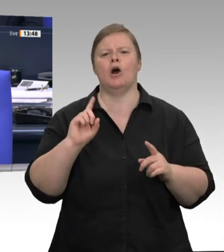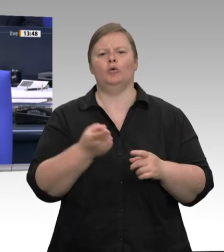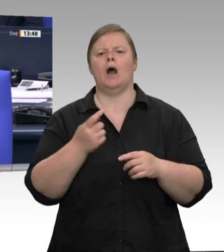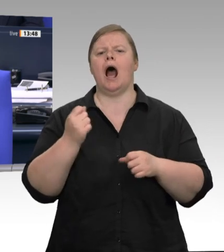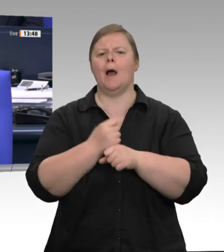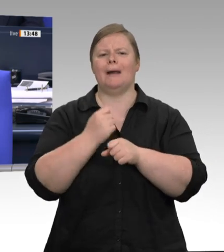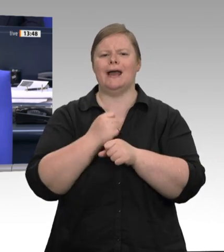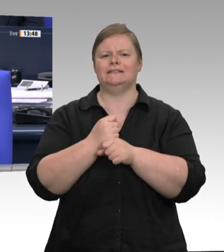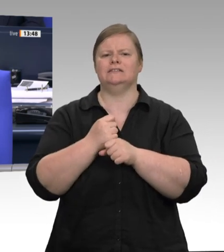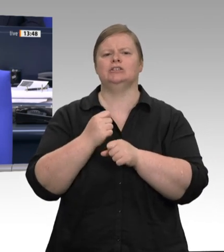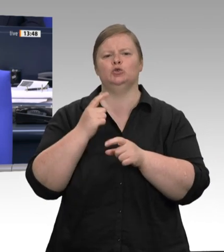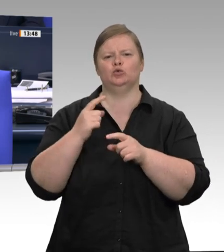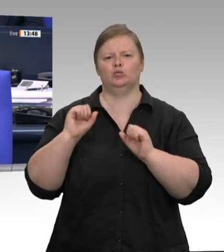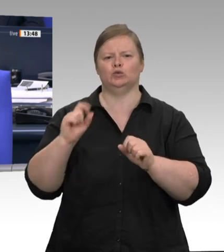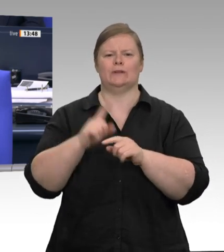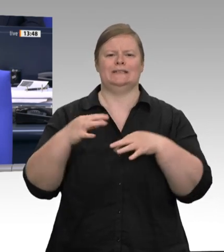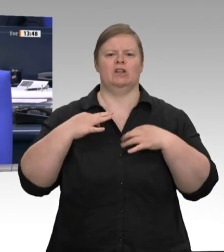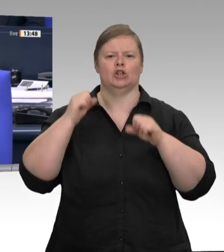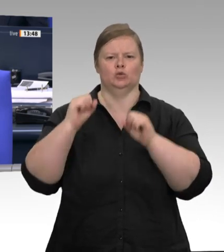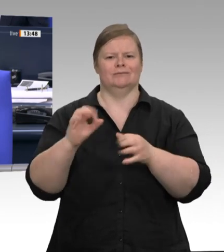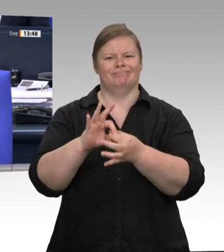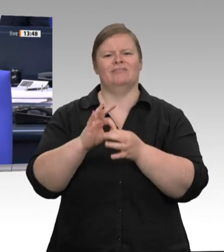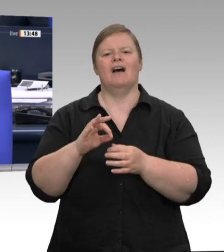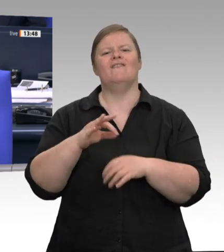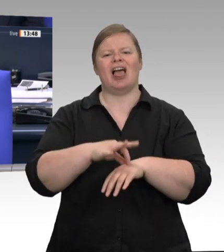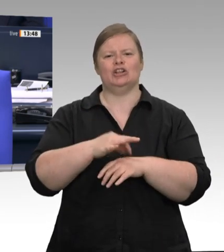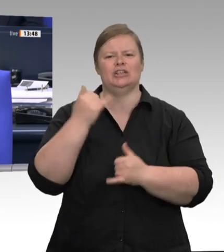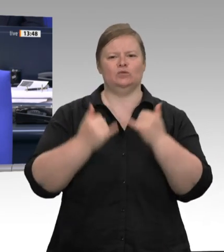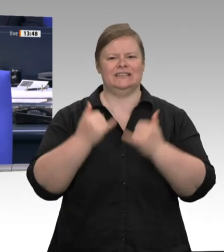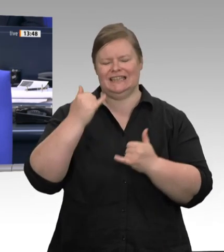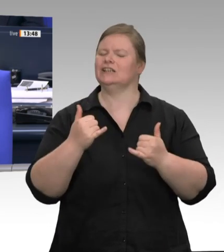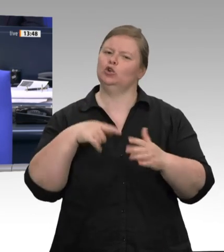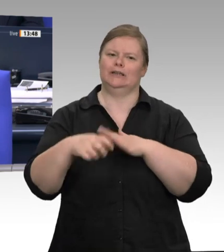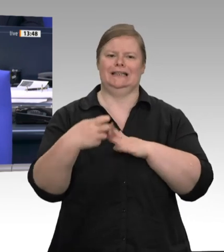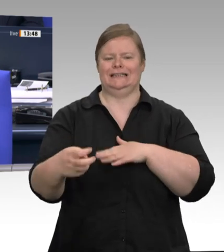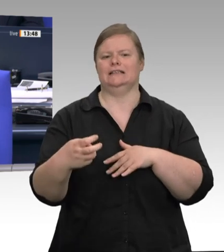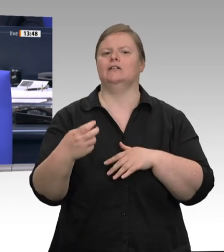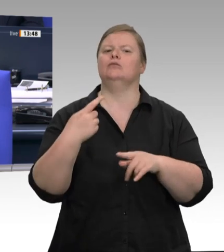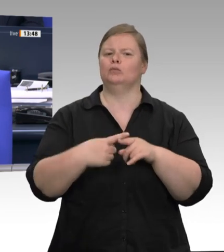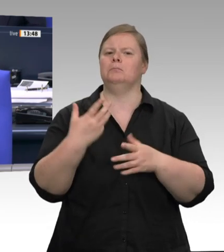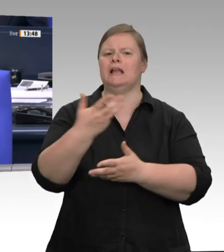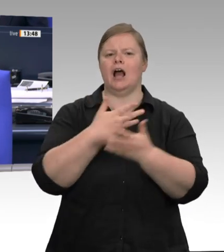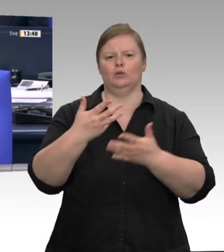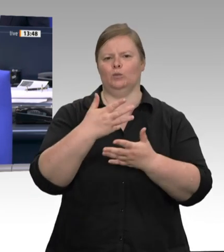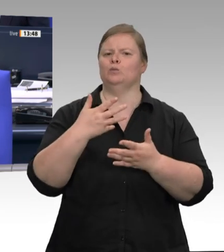Titel Faire Arbeitsbedingungen und angemessener Gesundheitsschutz für Beschäftigte in